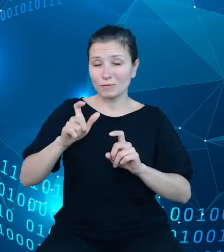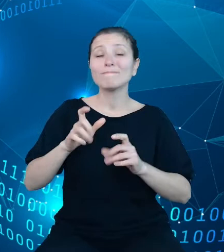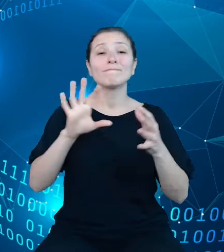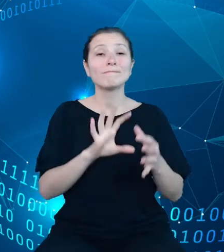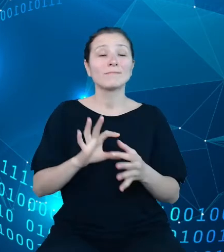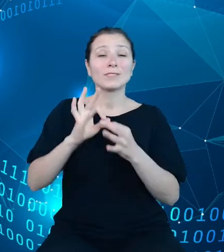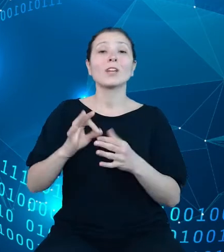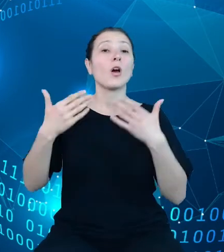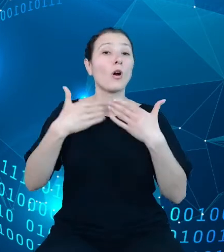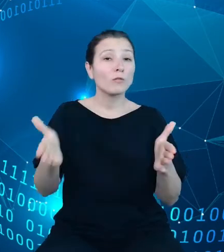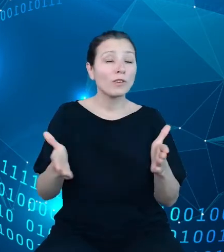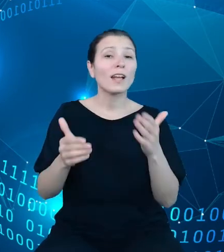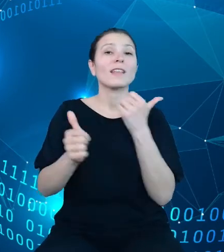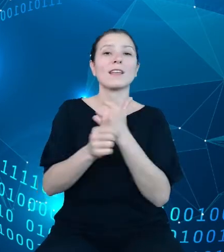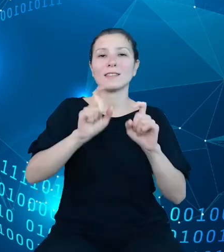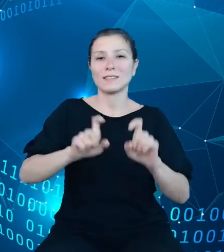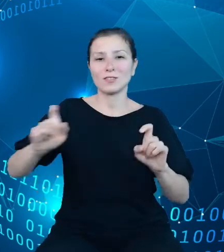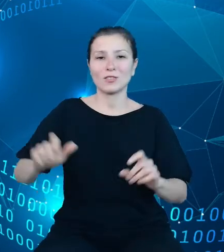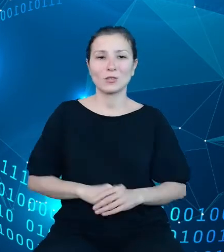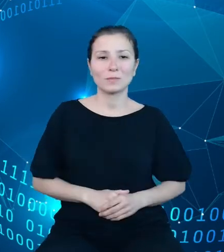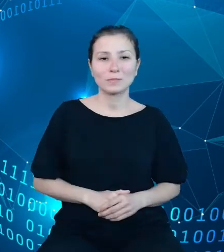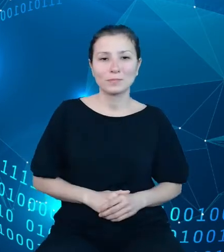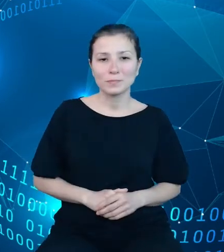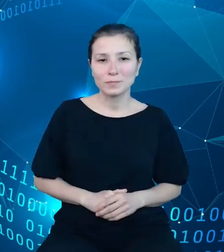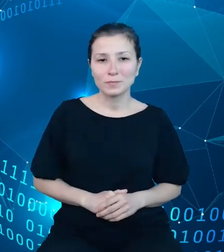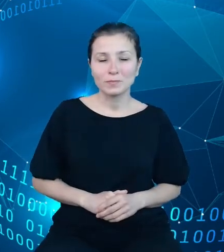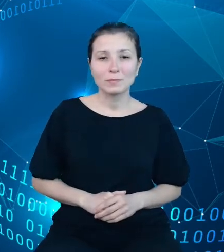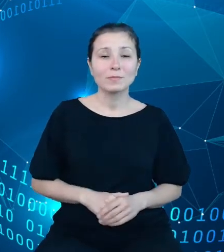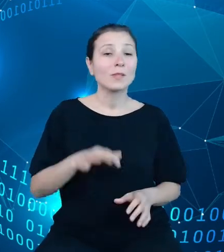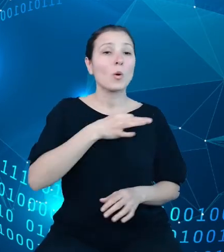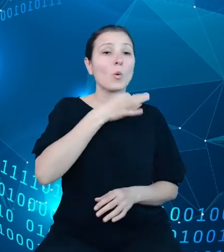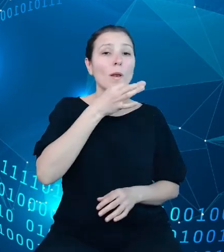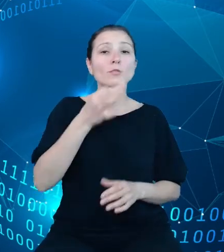statystycznych. Modernizacja i rozbudowa zakresu dziedzinowych baz wiedzy